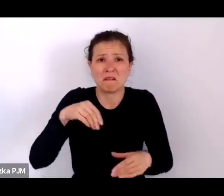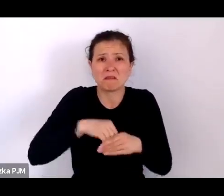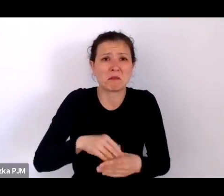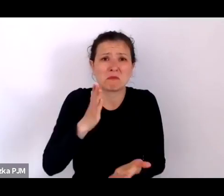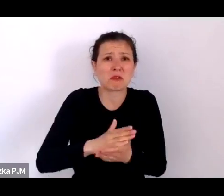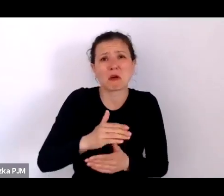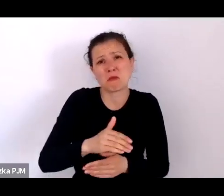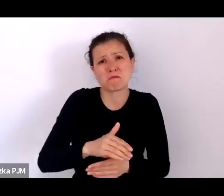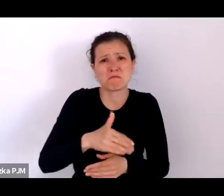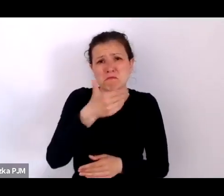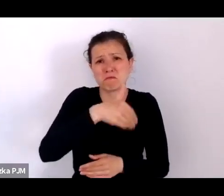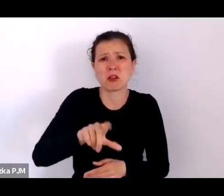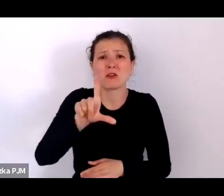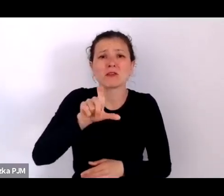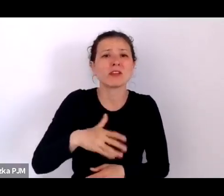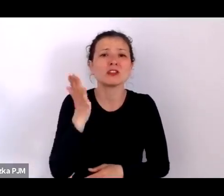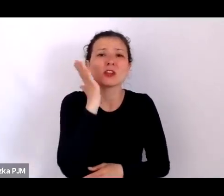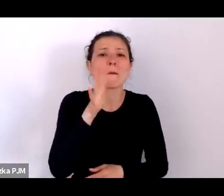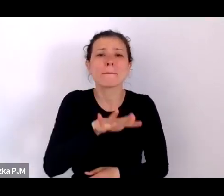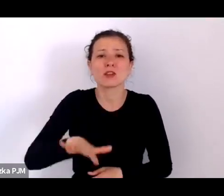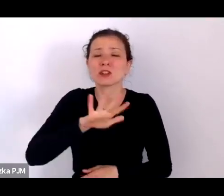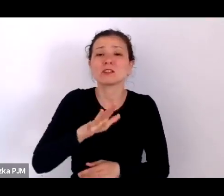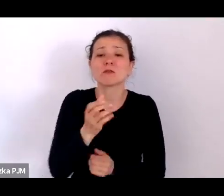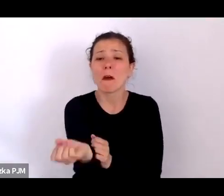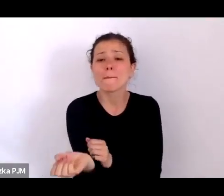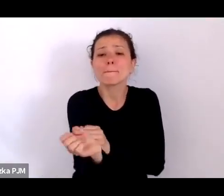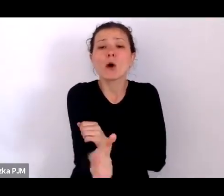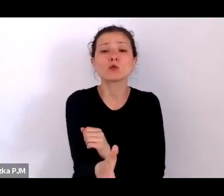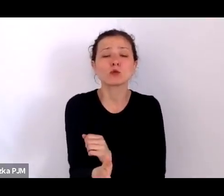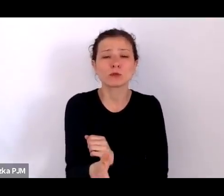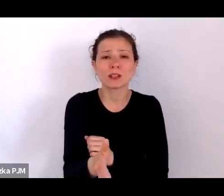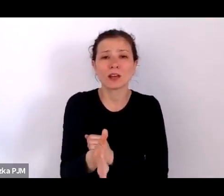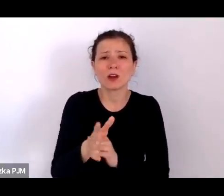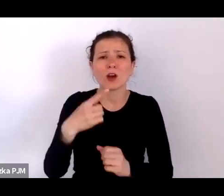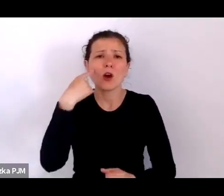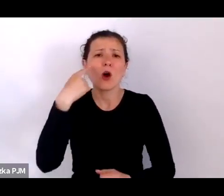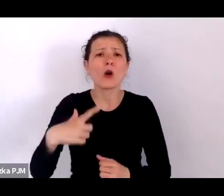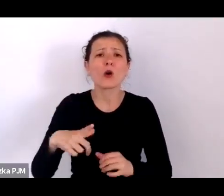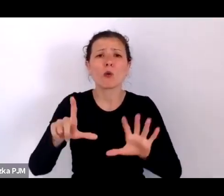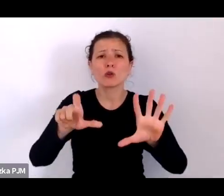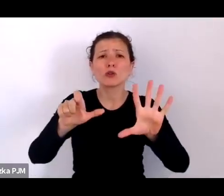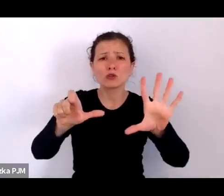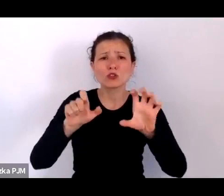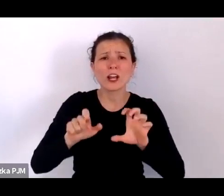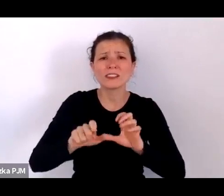podrzucano ok. 600 dzieci w różnych miejscach.